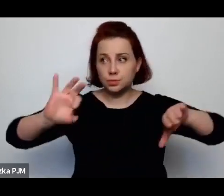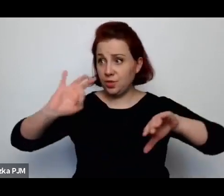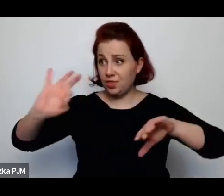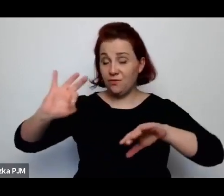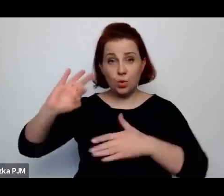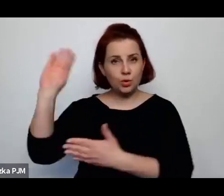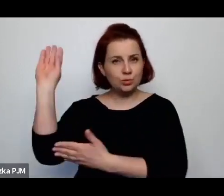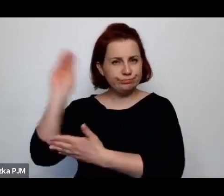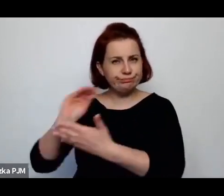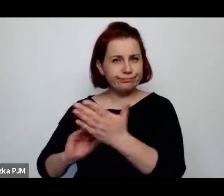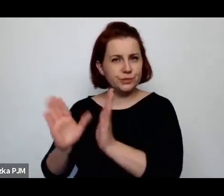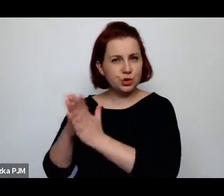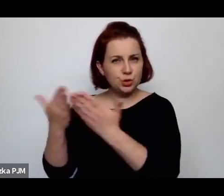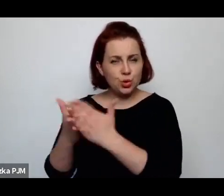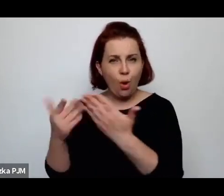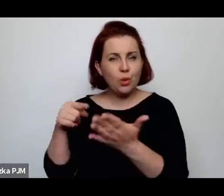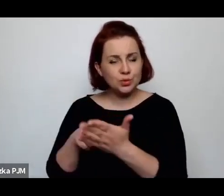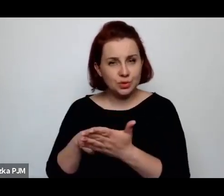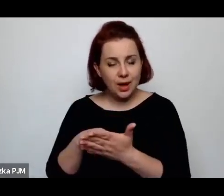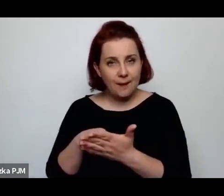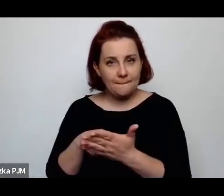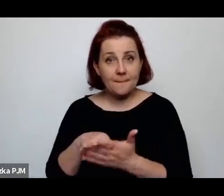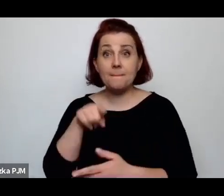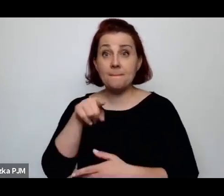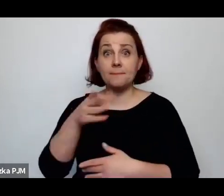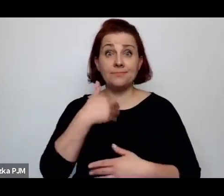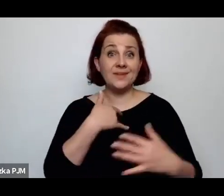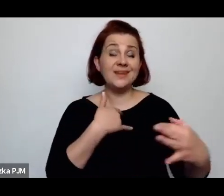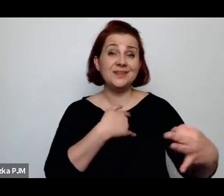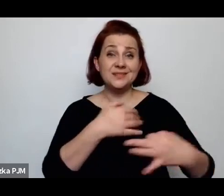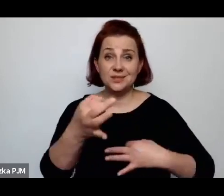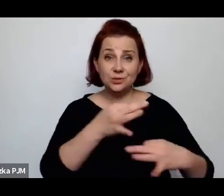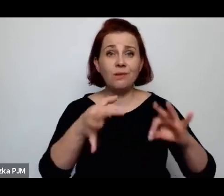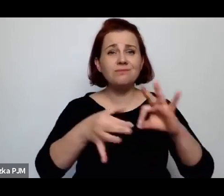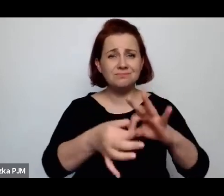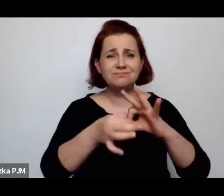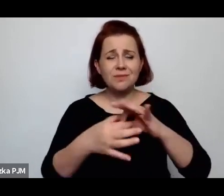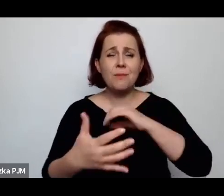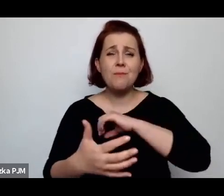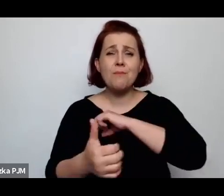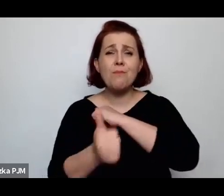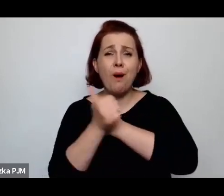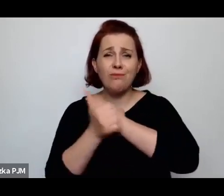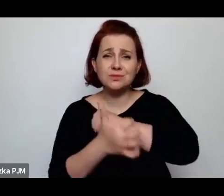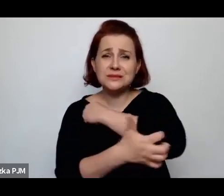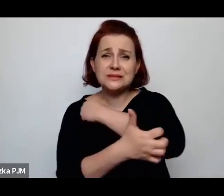że owszem – to były historie związane z nędza, z takim brakiem perspektyw życiowych